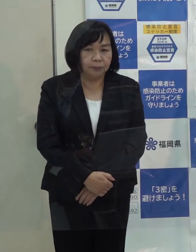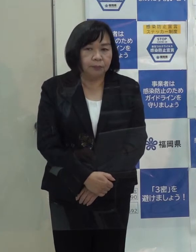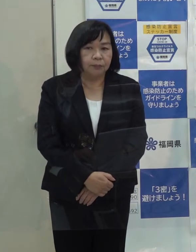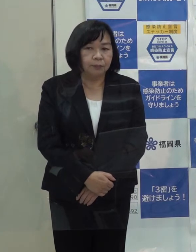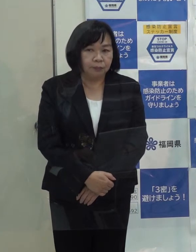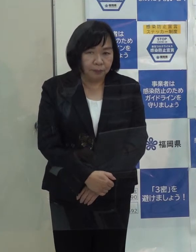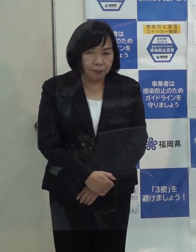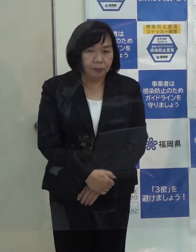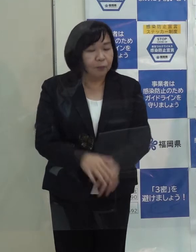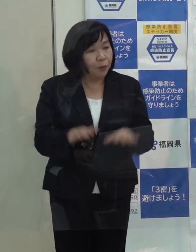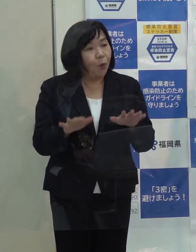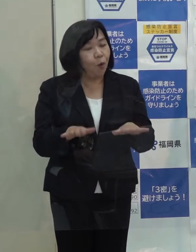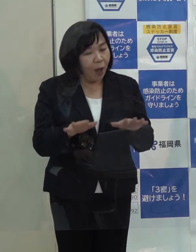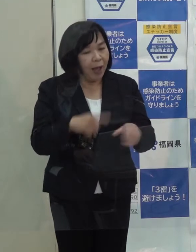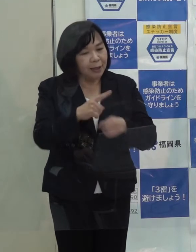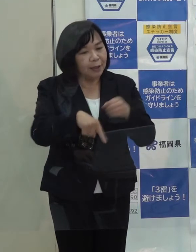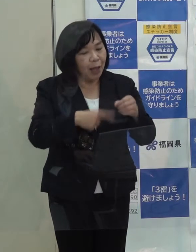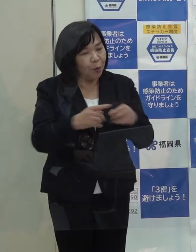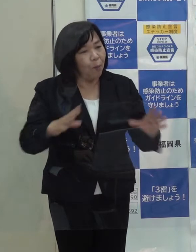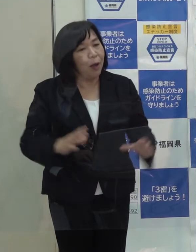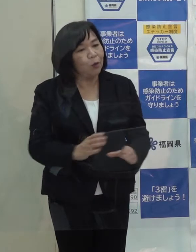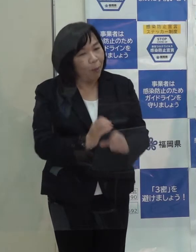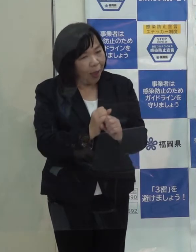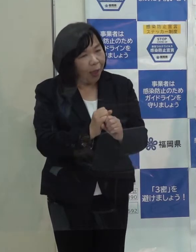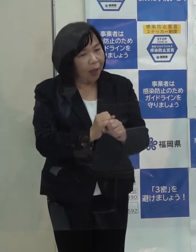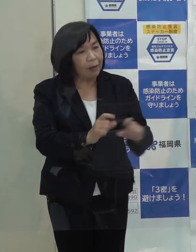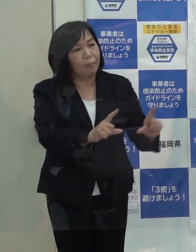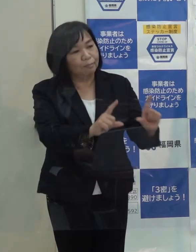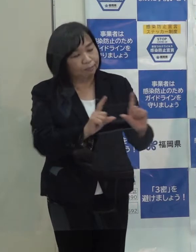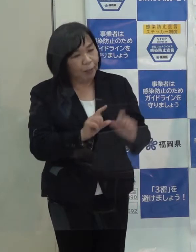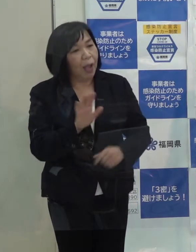（記者）今回の１年の総括ということで ちょっと似てしまうかもしれませんが